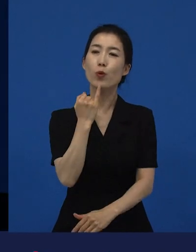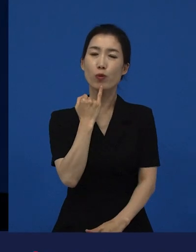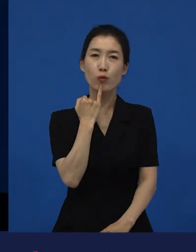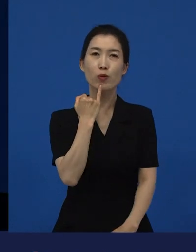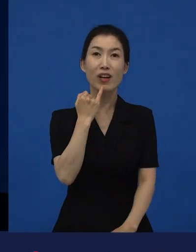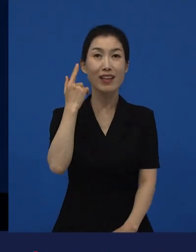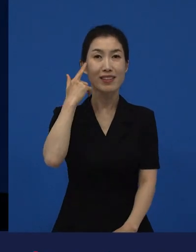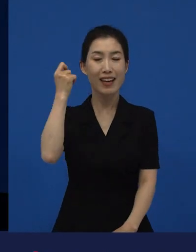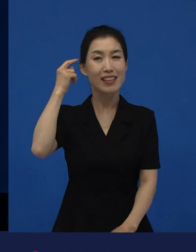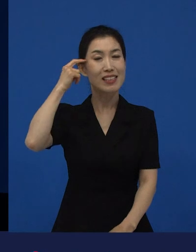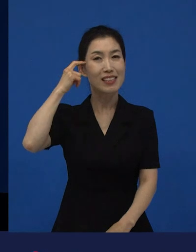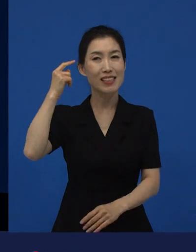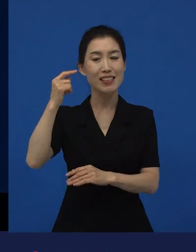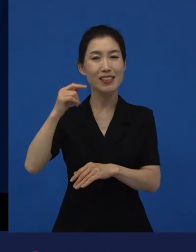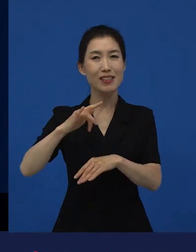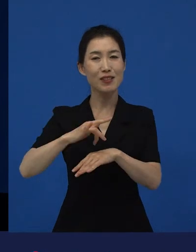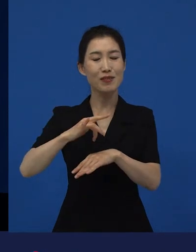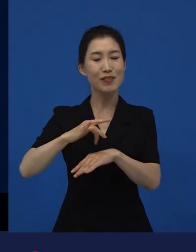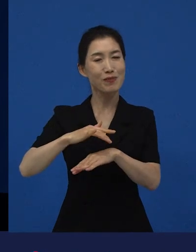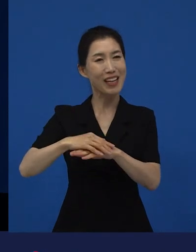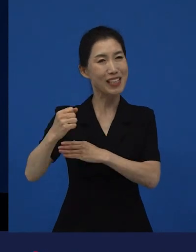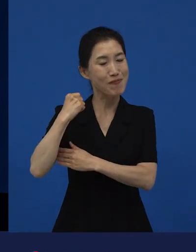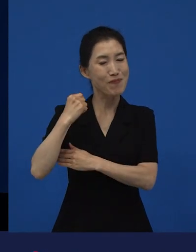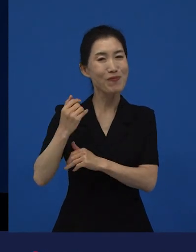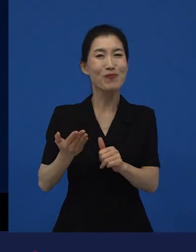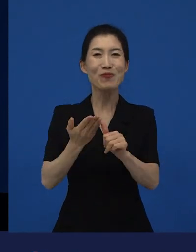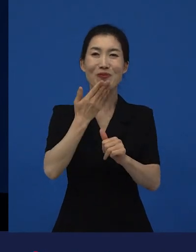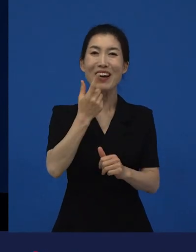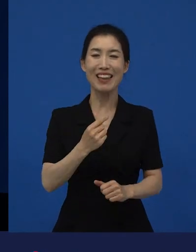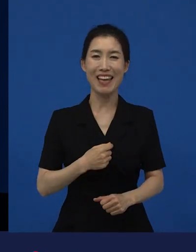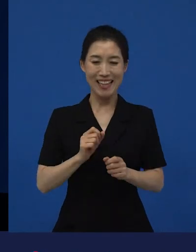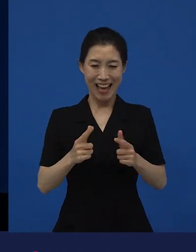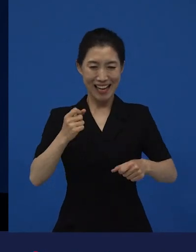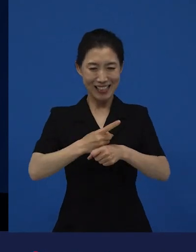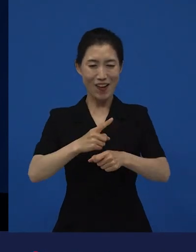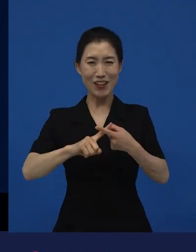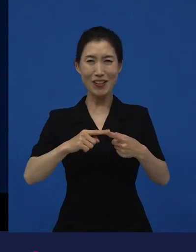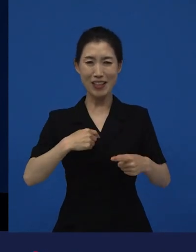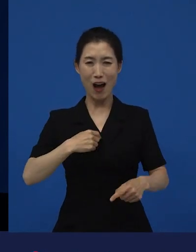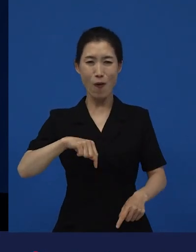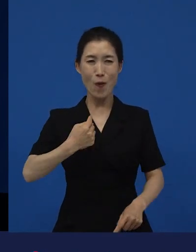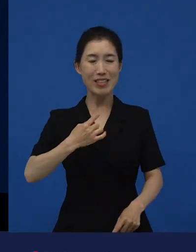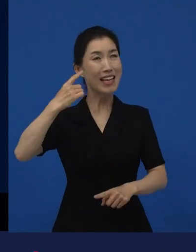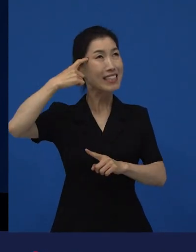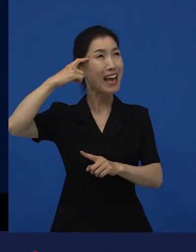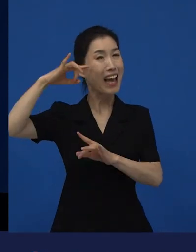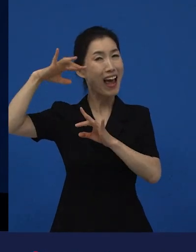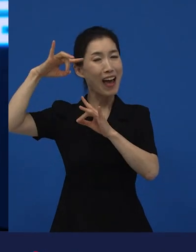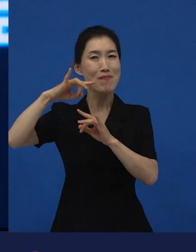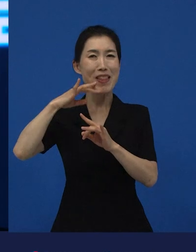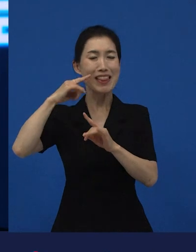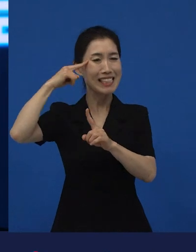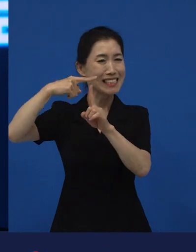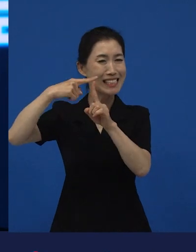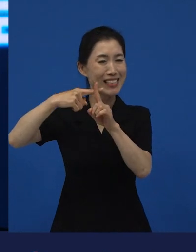다양성 영화에 대해서, 너무 제가 생각하는 부분만 이게 너무 긍정적인 부분만 말씀드린 것 같은데